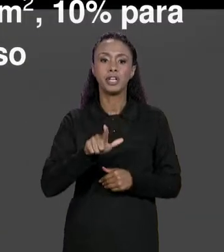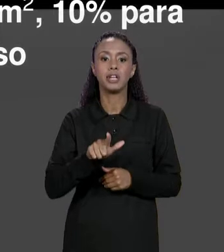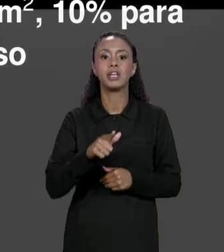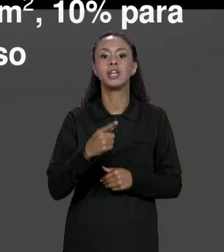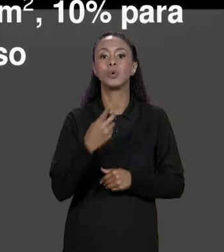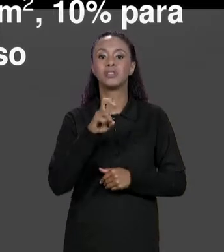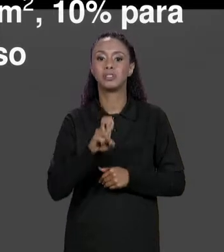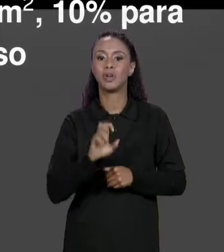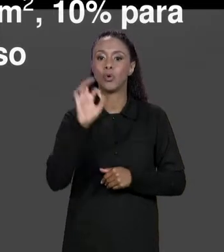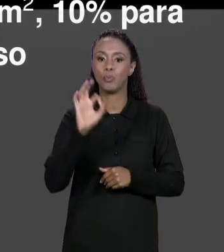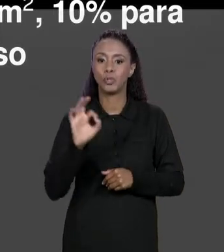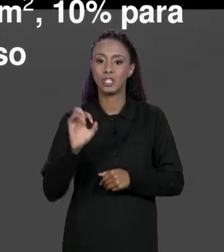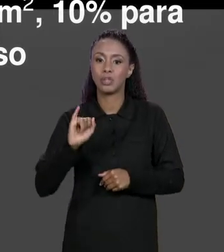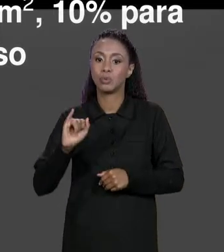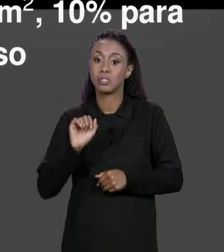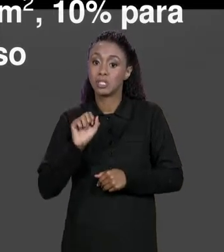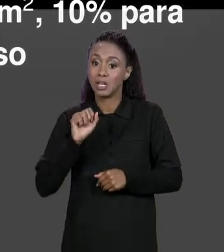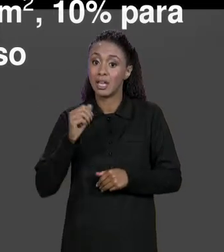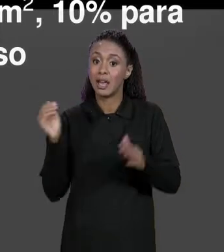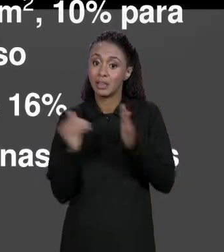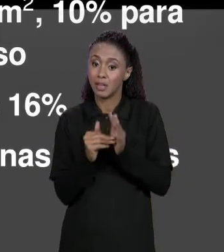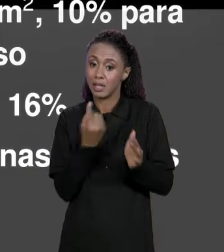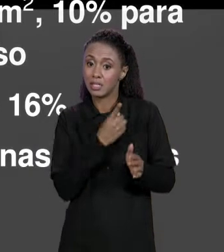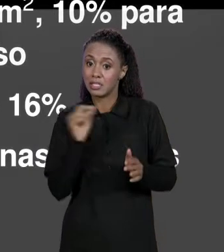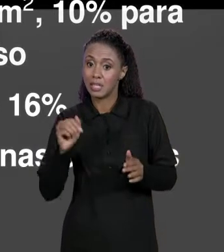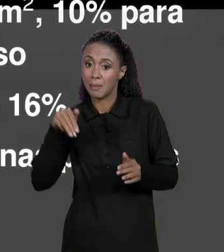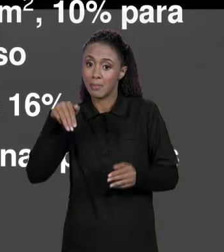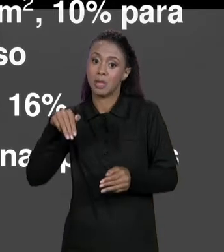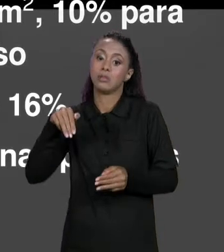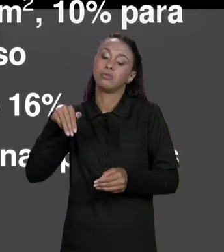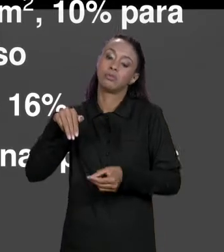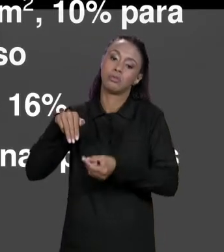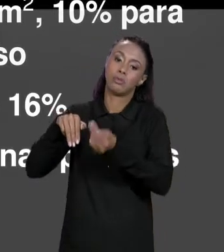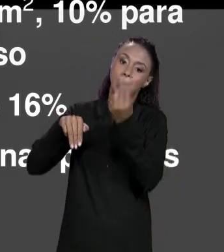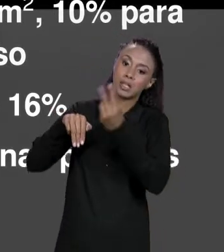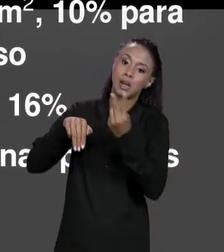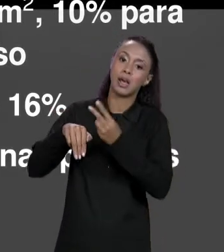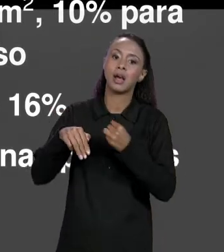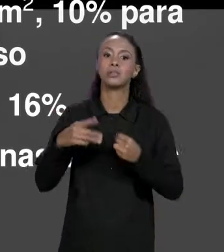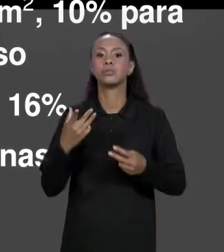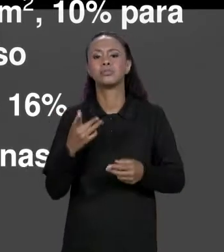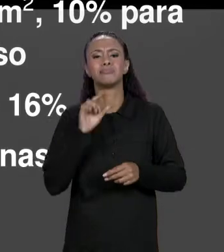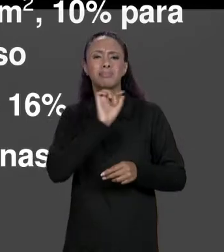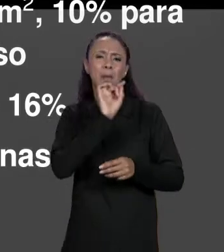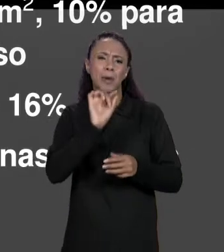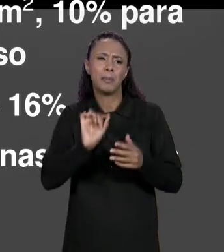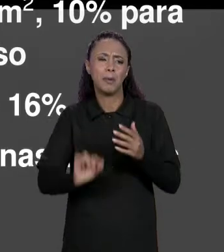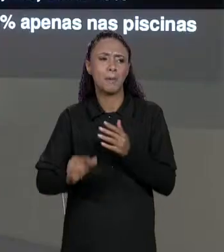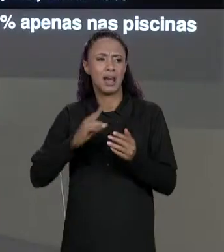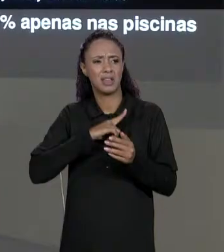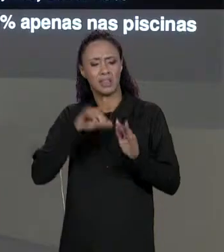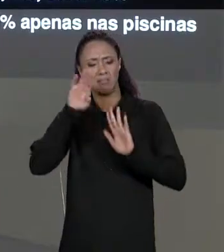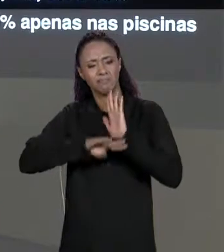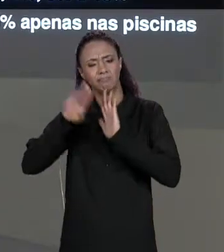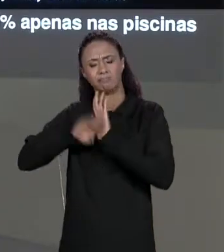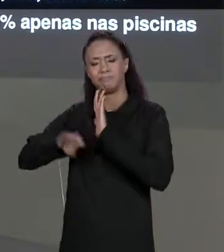METROS QUADRADOS E 15% PARA CIMA DISSO E ASSIM POR DIANTE É UM CONJUNTO DE DESCONTOS. COMO QUE A GENTE ARMAZENA